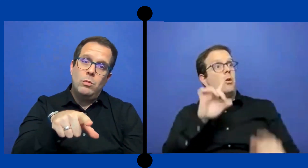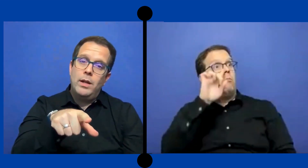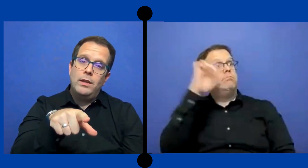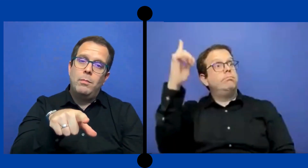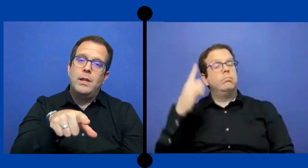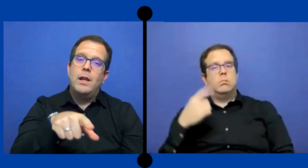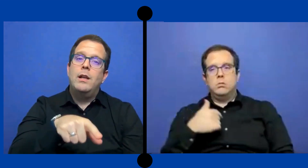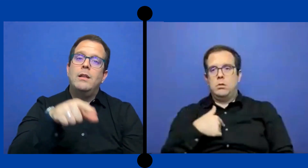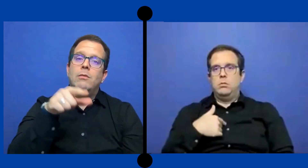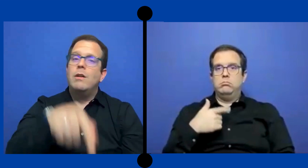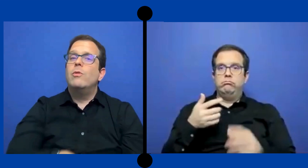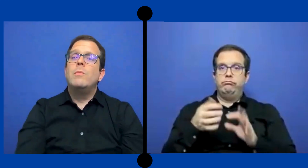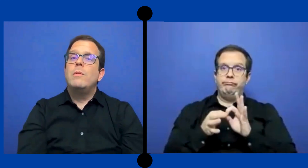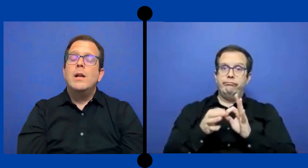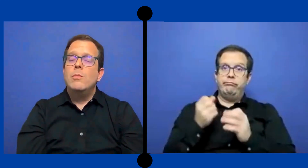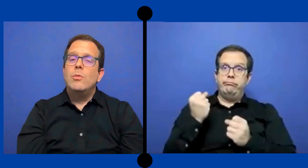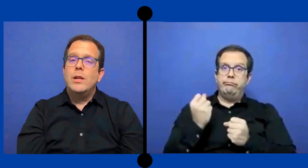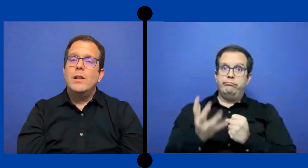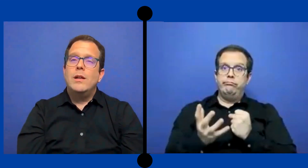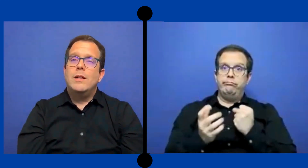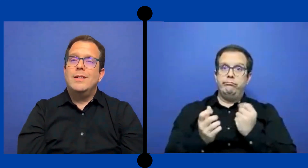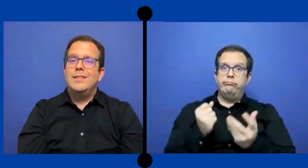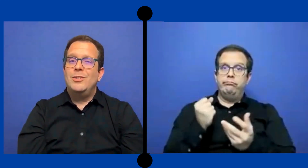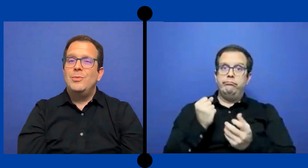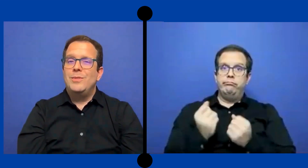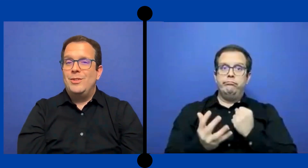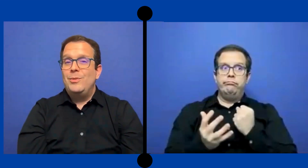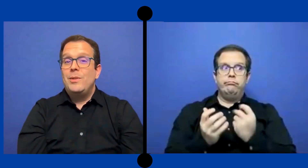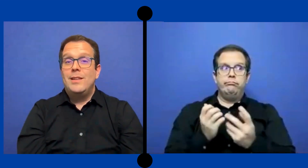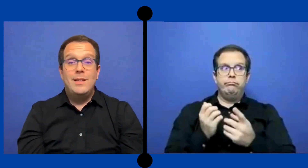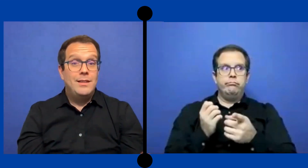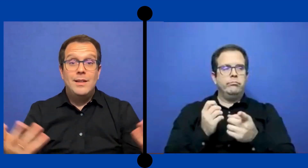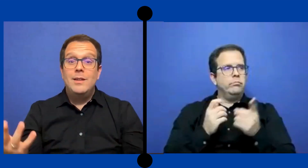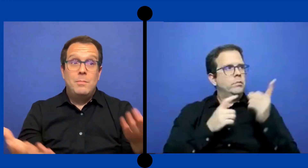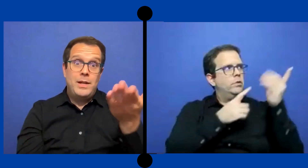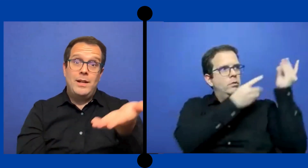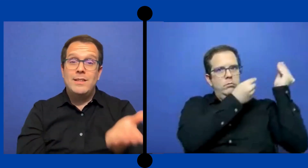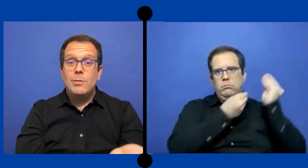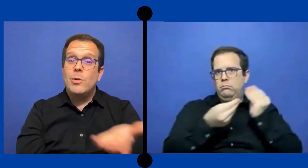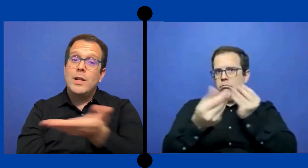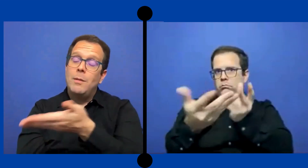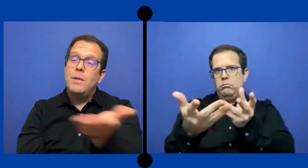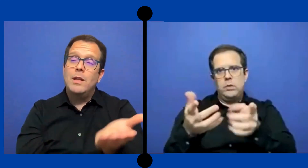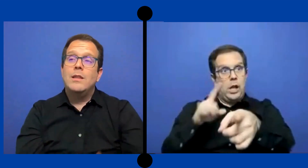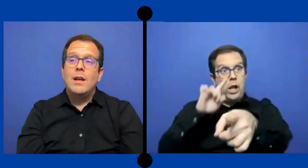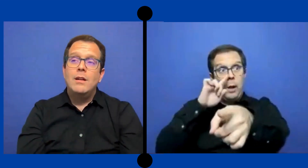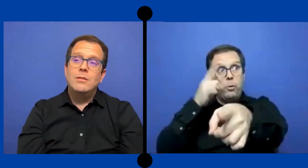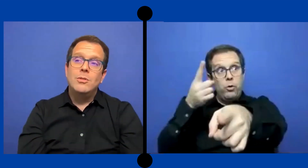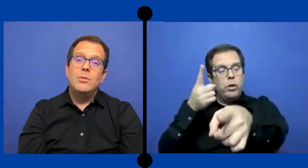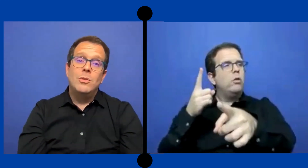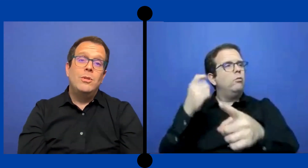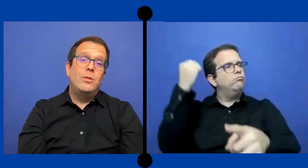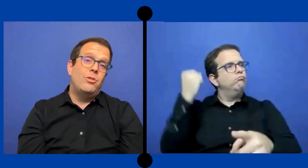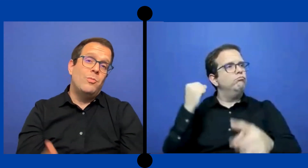tu vas interpretarle de una forma bien aburrida ese es tu ... estudiante para que se aburra también tanto como el ...